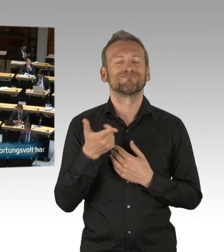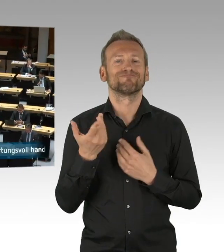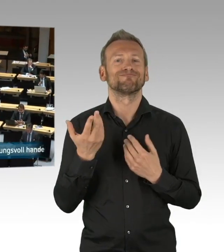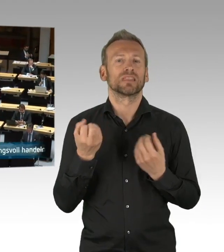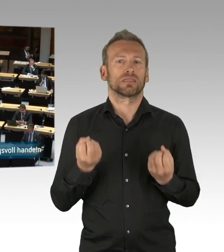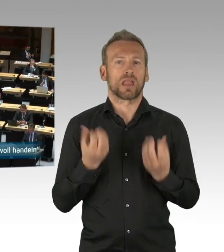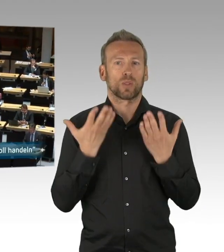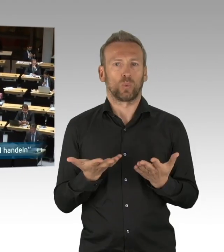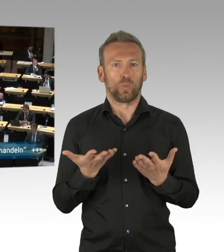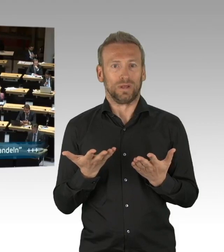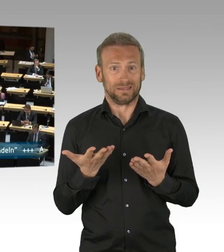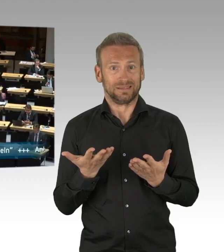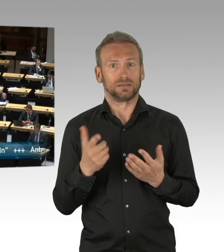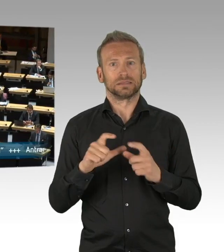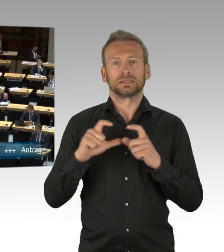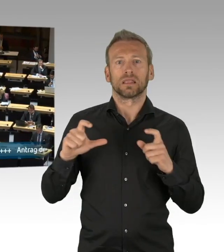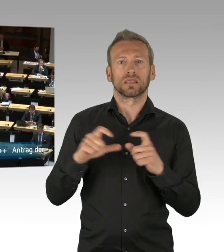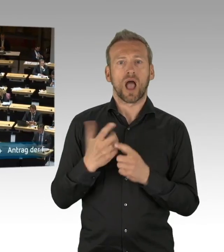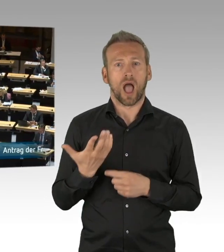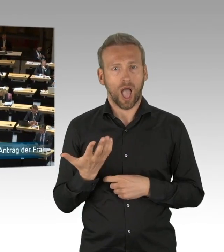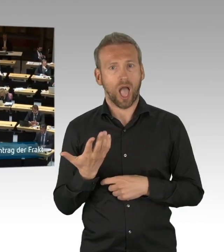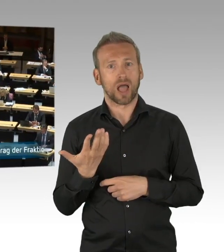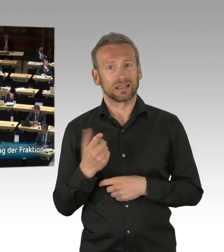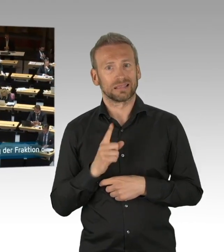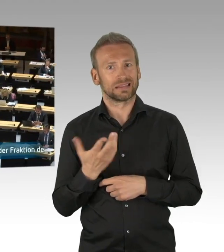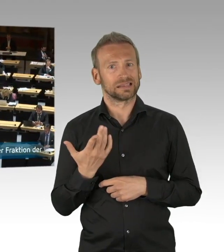sehr verantwortungsvoll und mit sehr großer gesellschaftlicher Solidarität